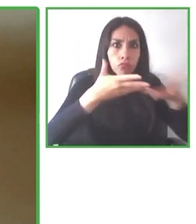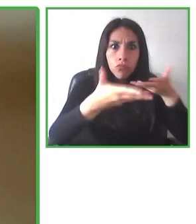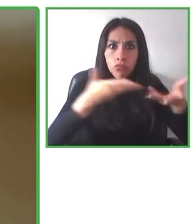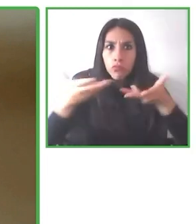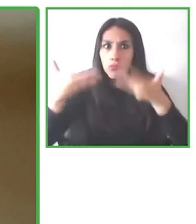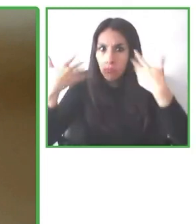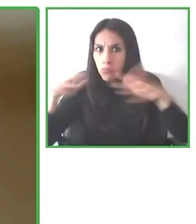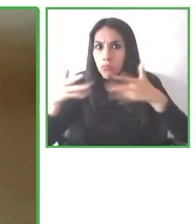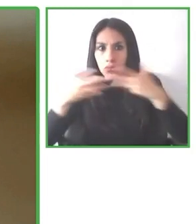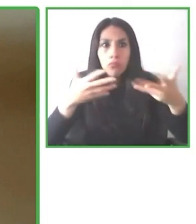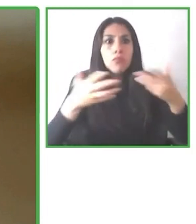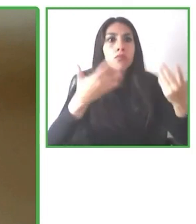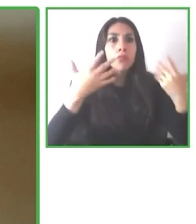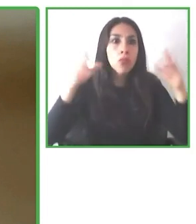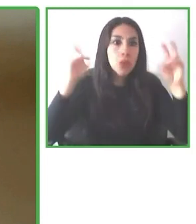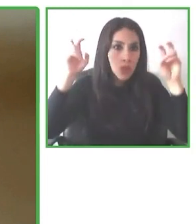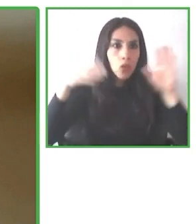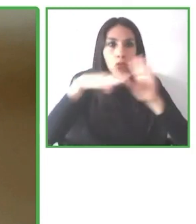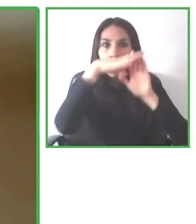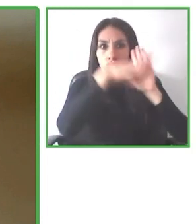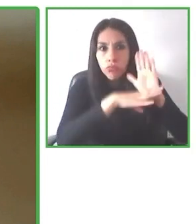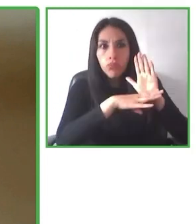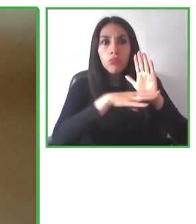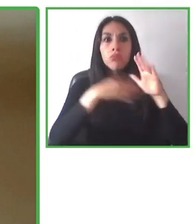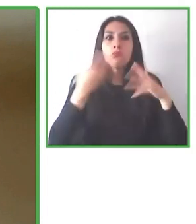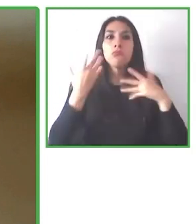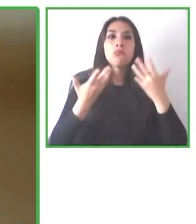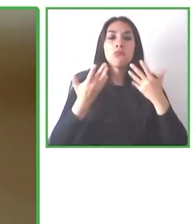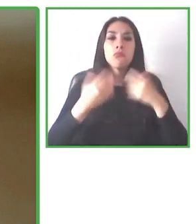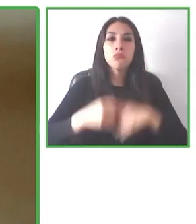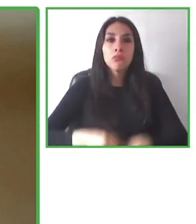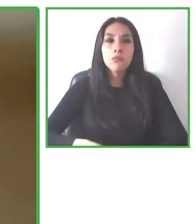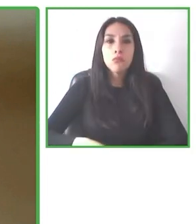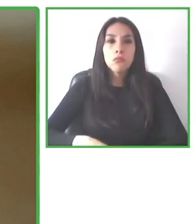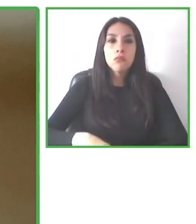decidir si es que se acomoda o no se acomoda a su necesidad.